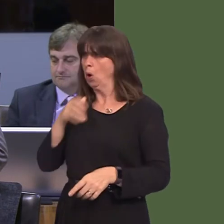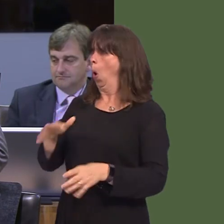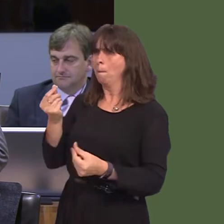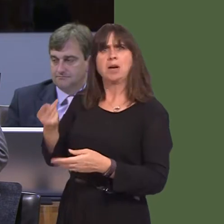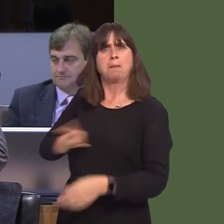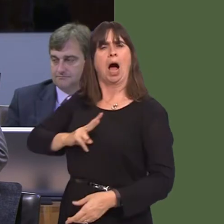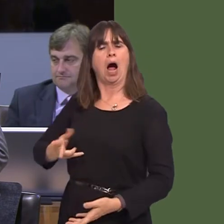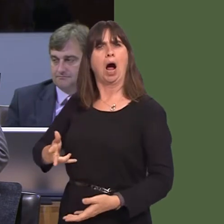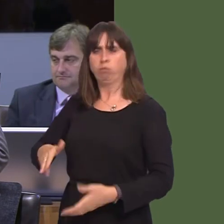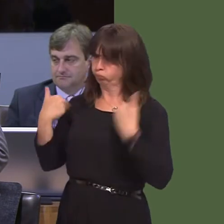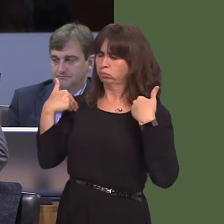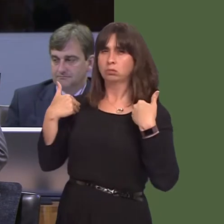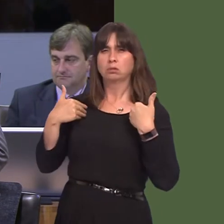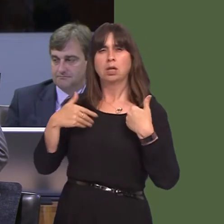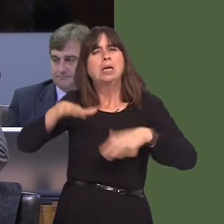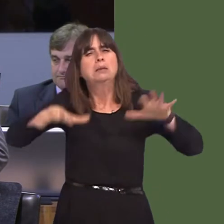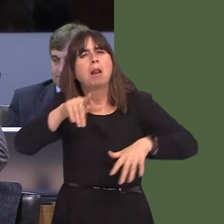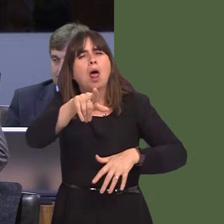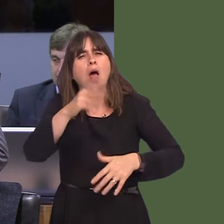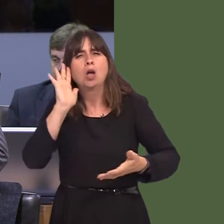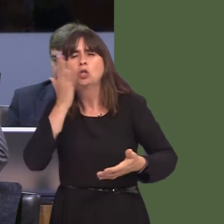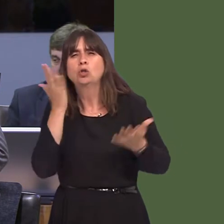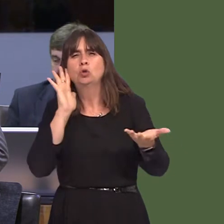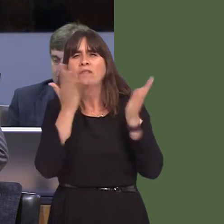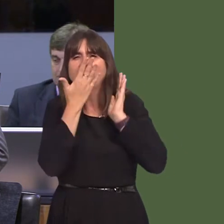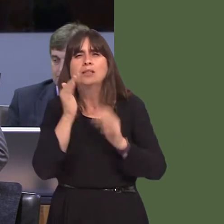report today around Pinewood and the money that the Welsh Government made available to